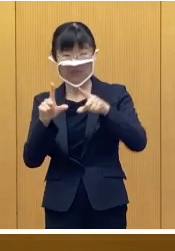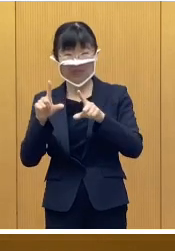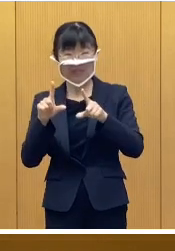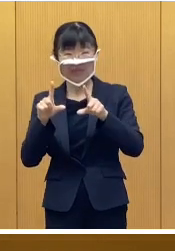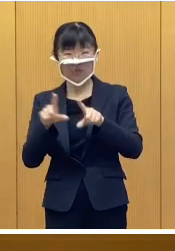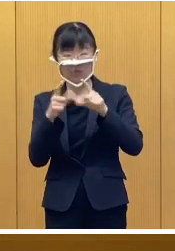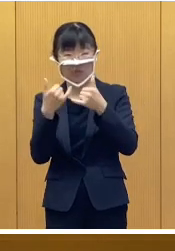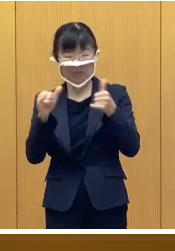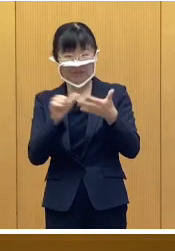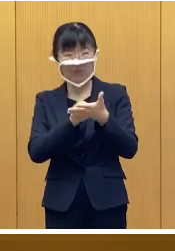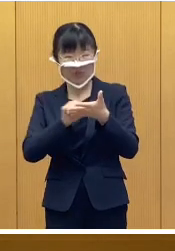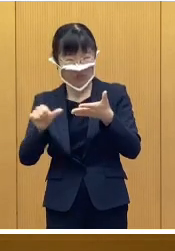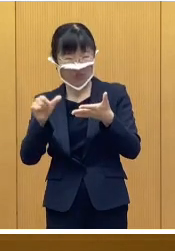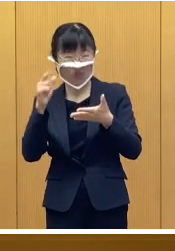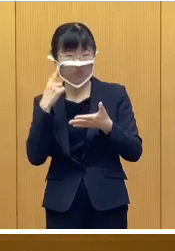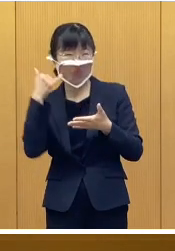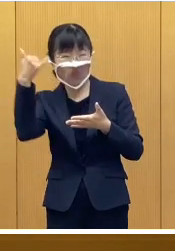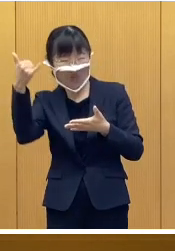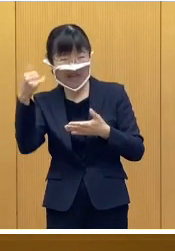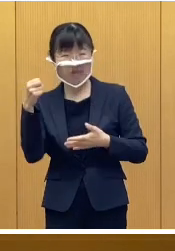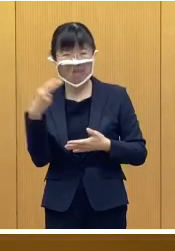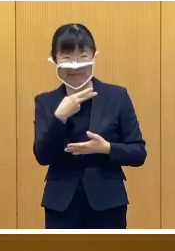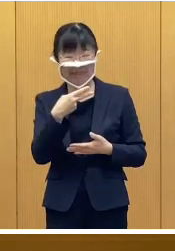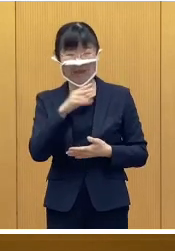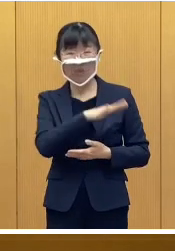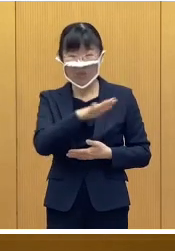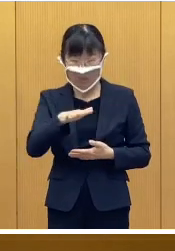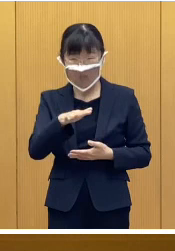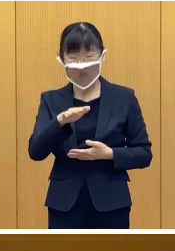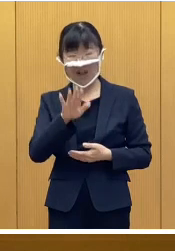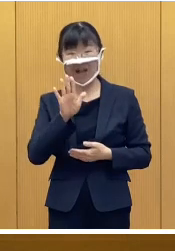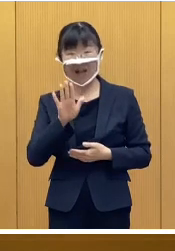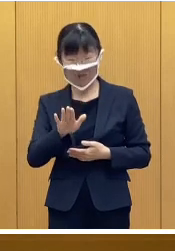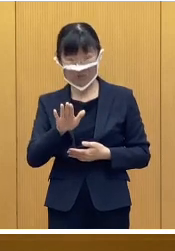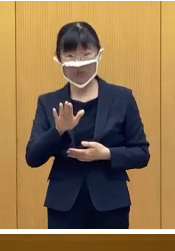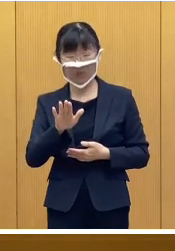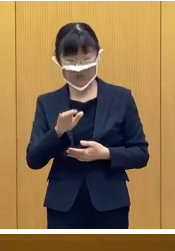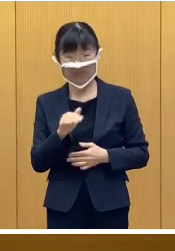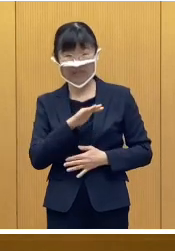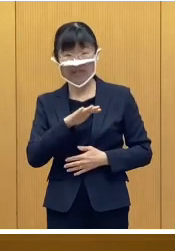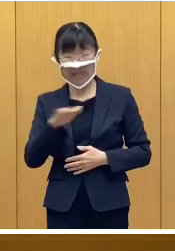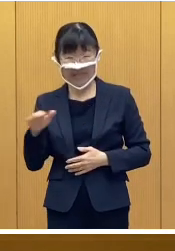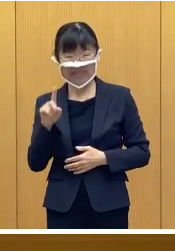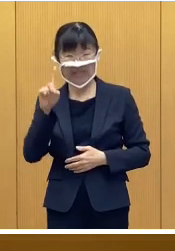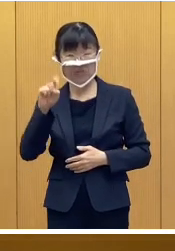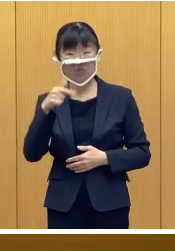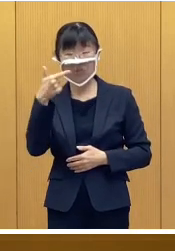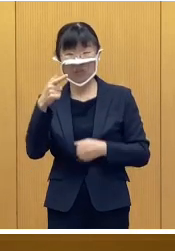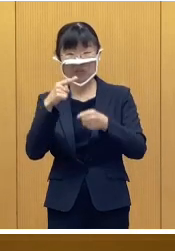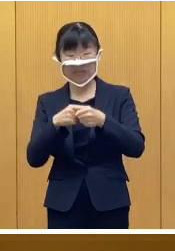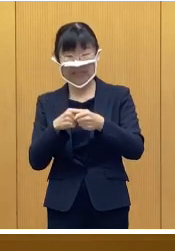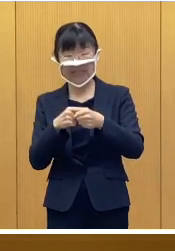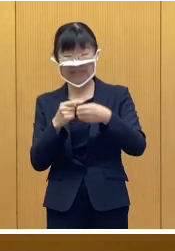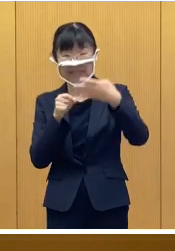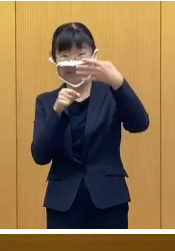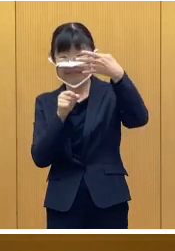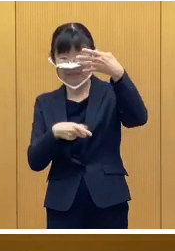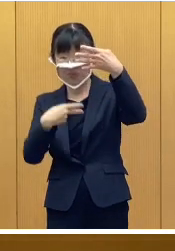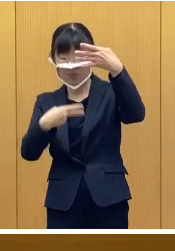帯広市に親もしくは子の住民登録 がある 平成16年4月2日以降に生まれた